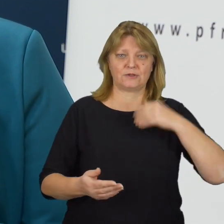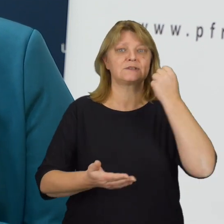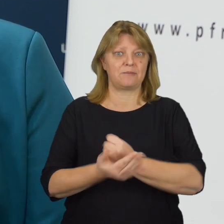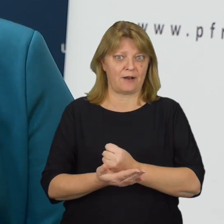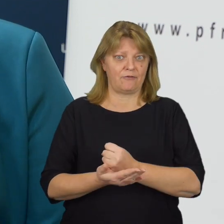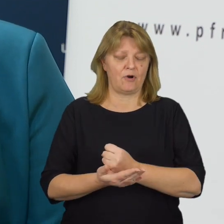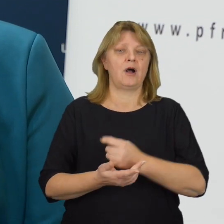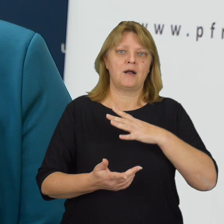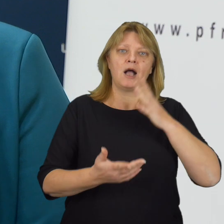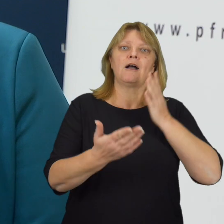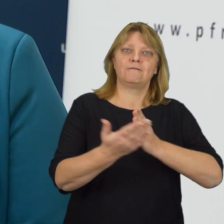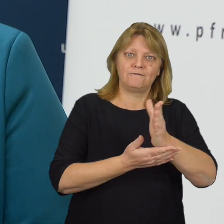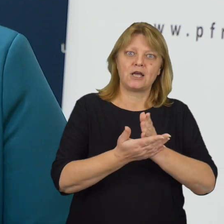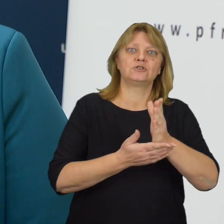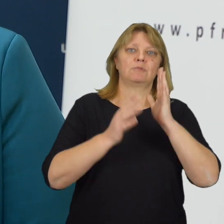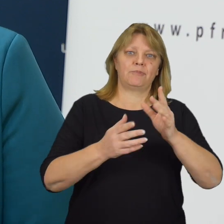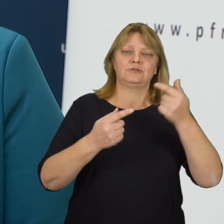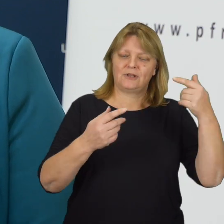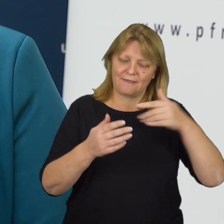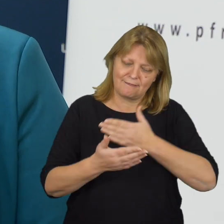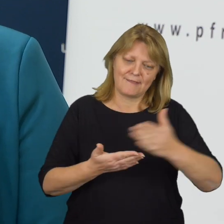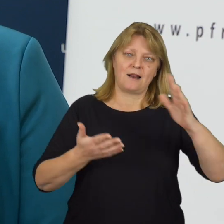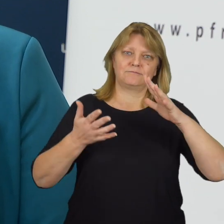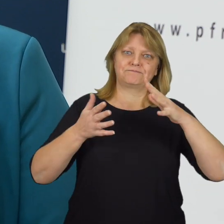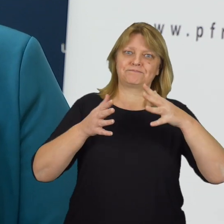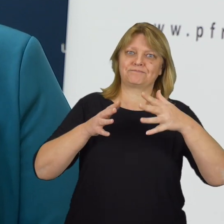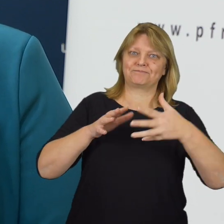Wierzymy, że będzie to dalej zmieniać otaczającą nas rzeczywistość.